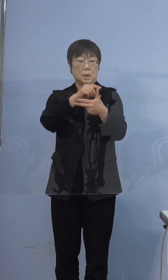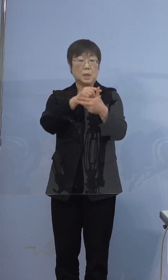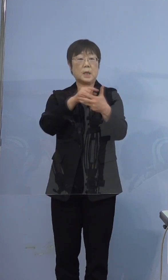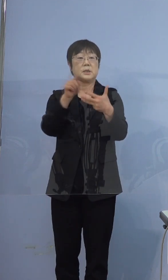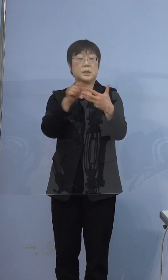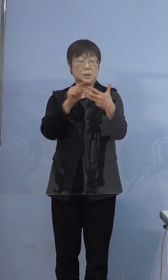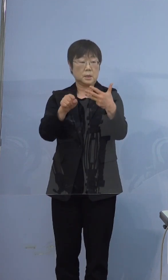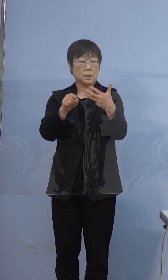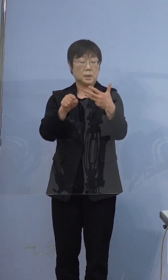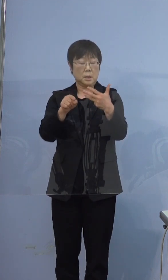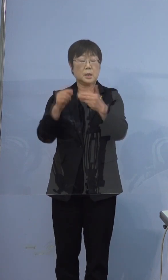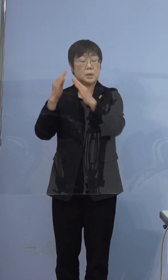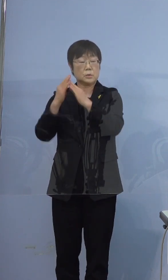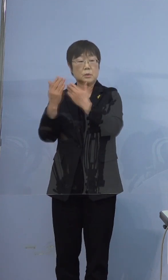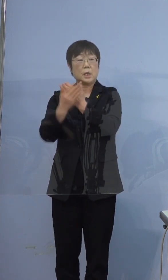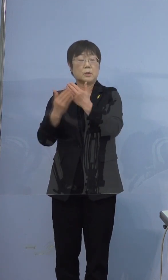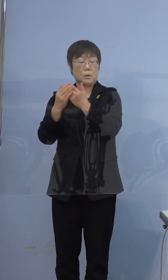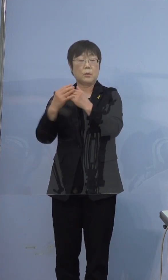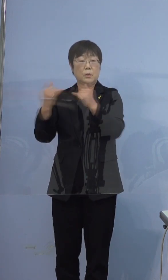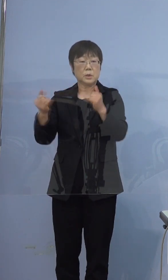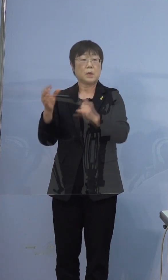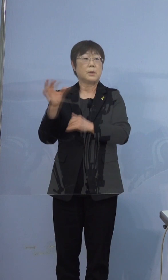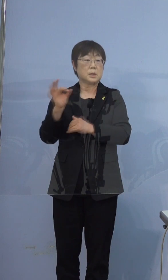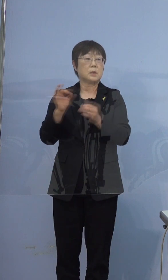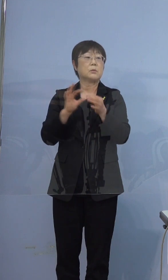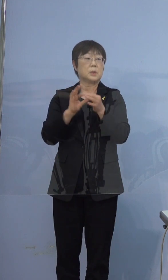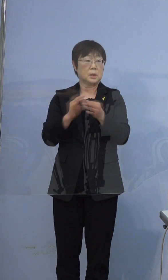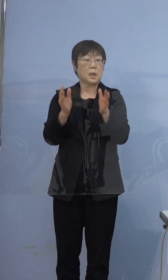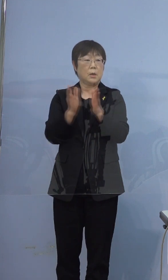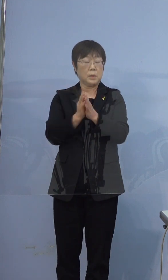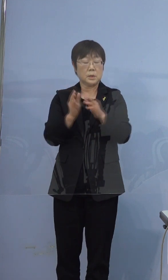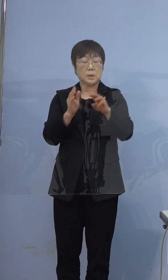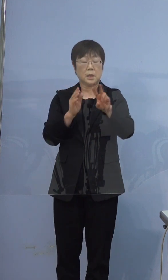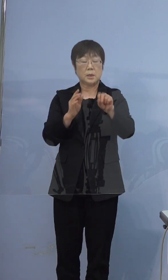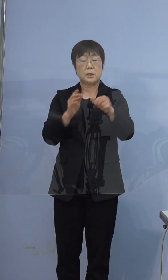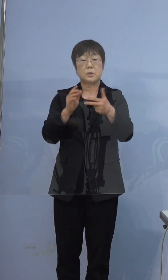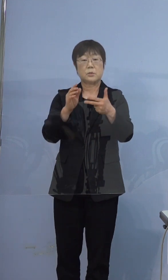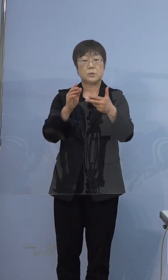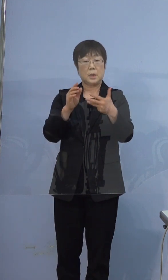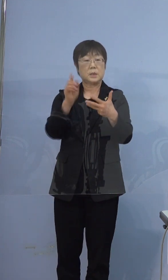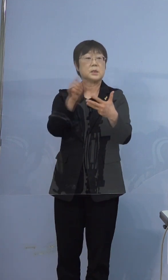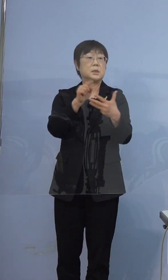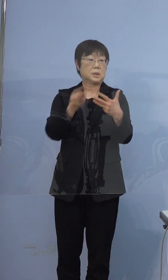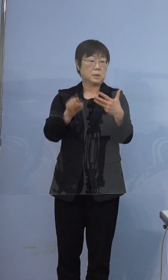宿泊療養の方はゼロでございますので 合わせて28人です